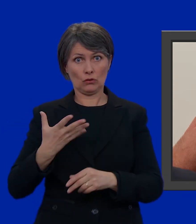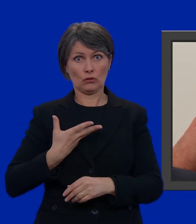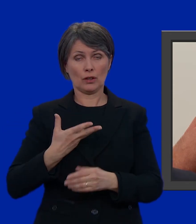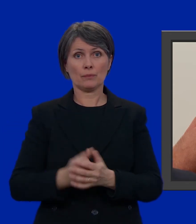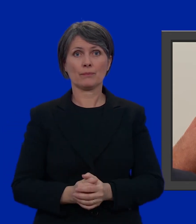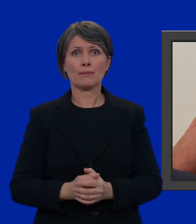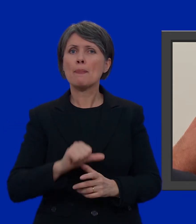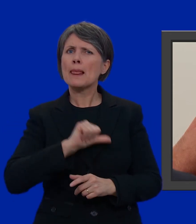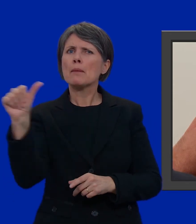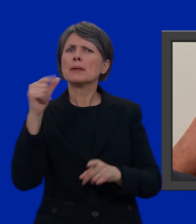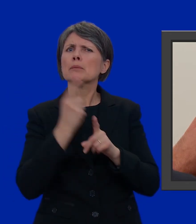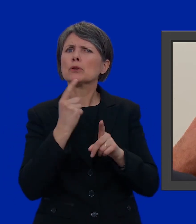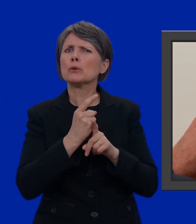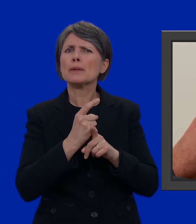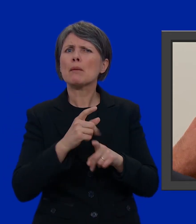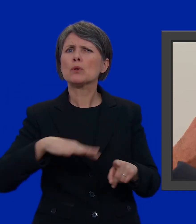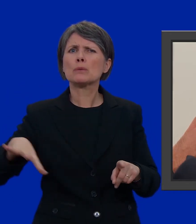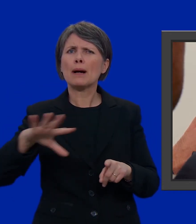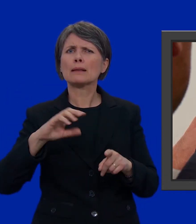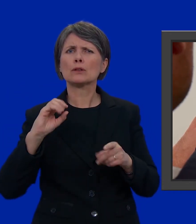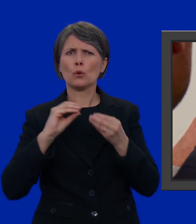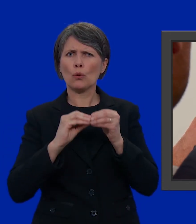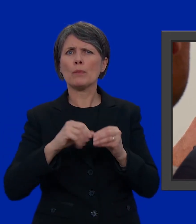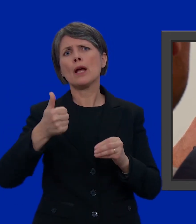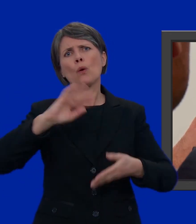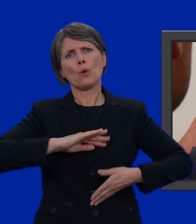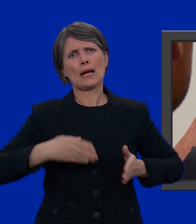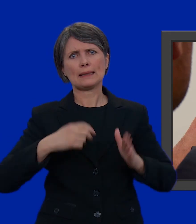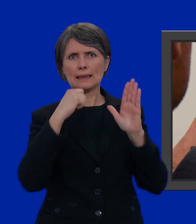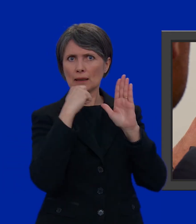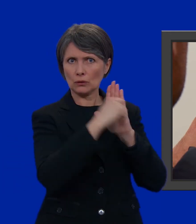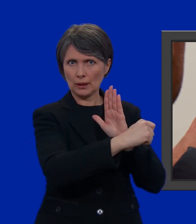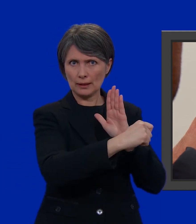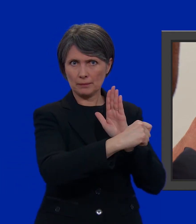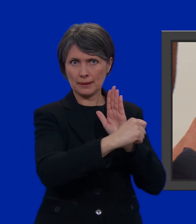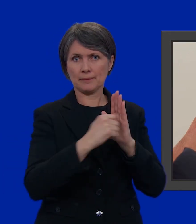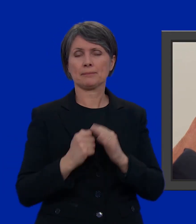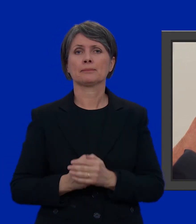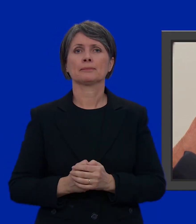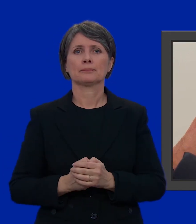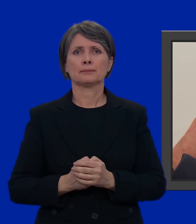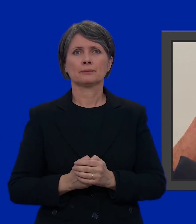Per prima cosa, dobbiamo dunque fare spazio eliminando un candidato.